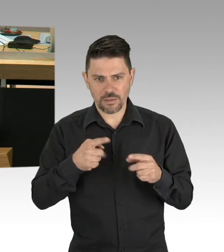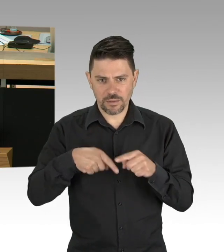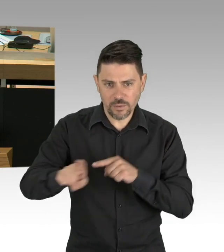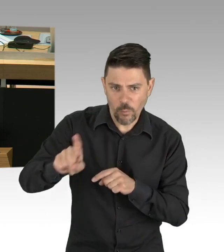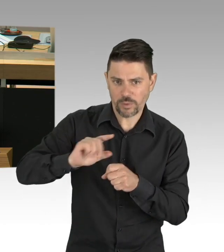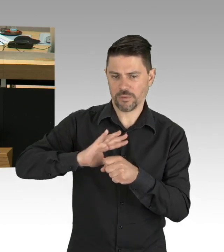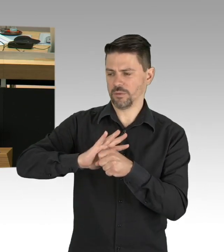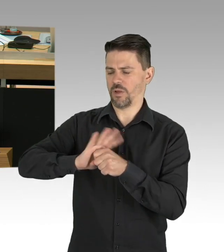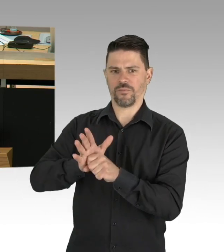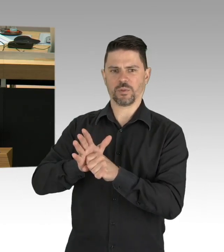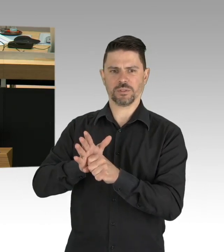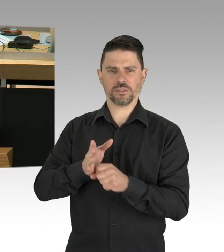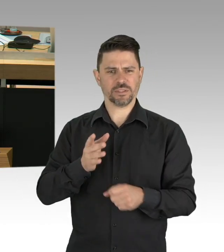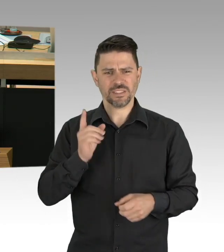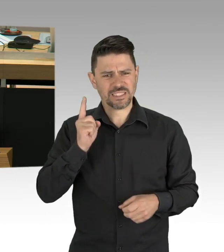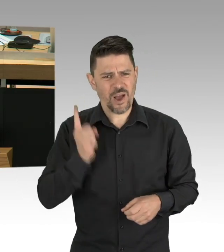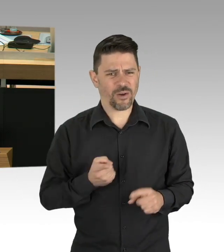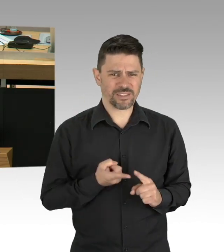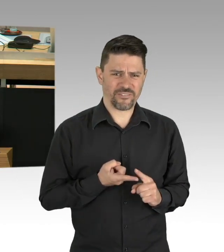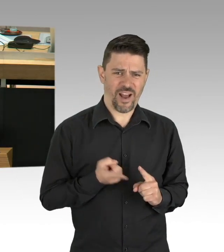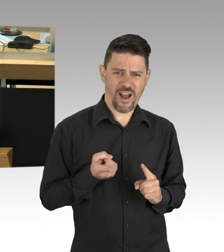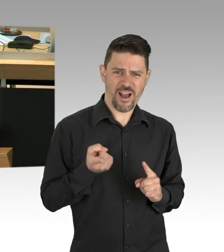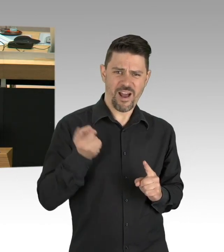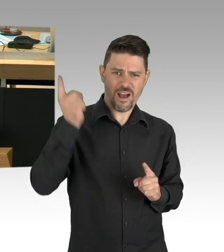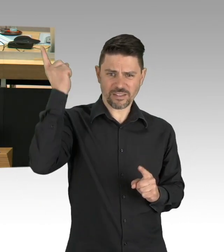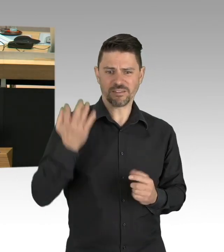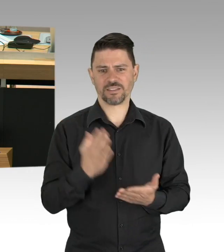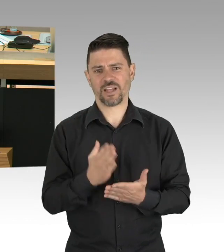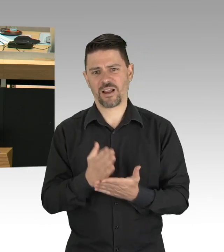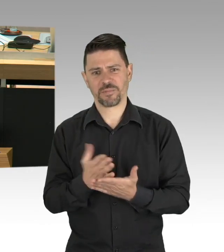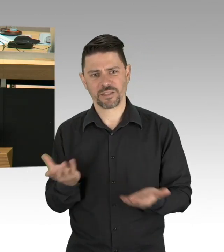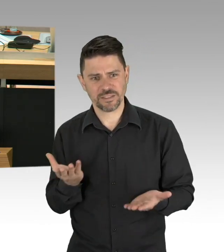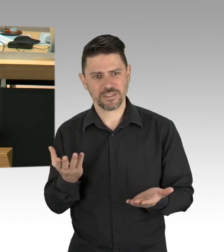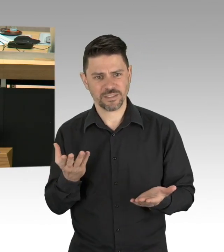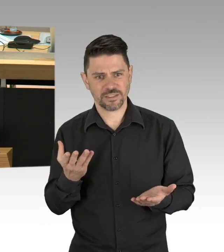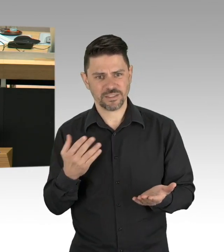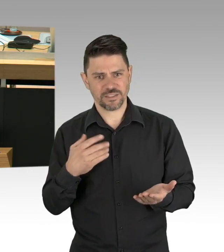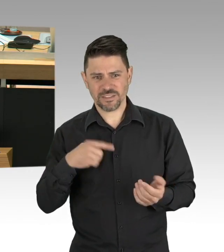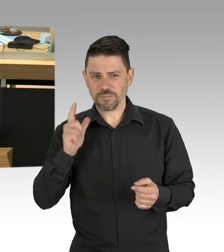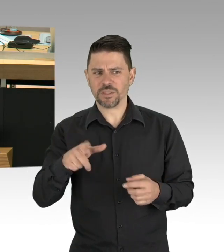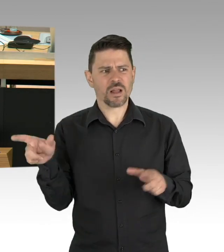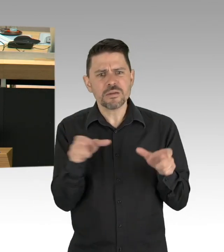für dieses Jahr alle Ladenschlussvorschriften aufzuheben, ich schlage vor, für dieses Jahr dreischichtbetrieb